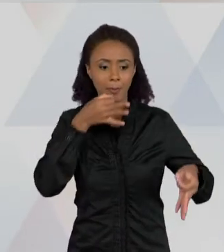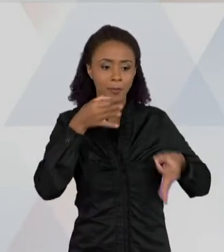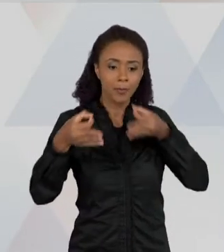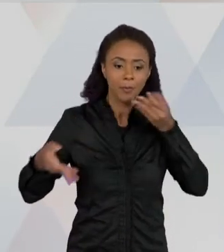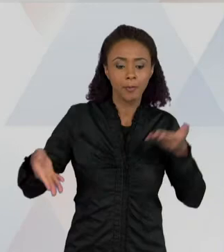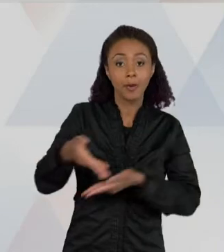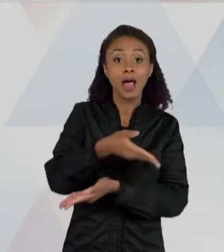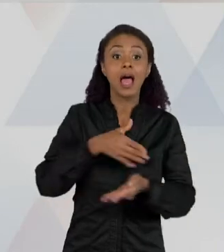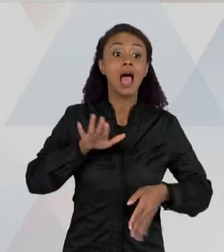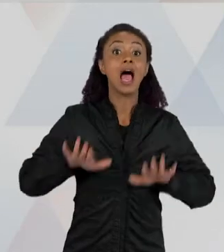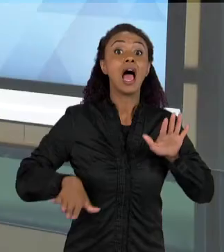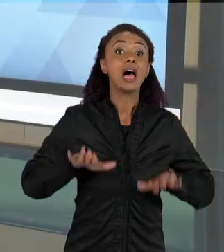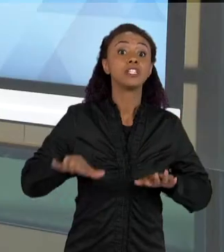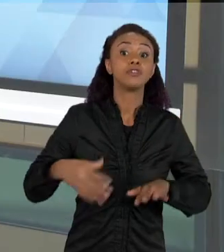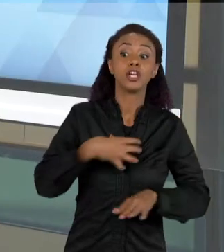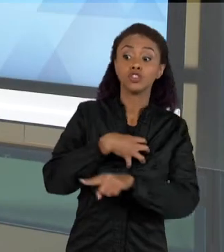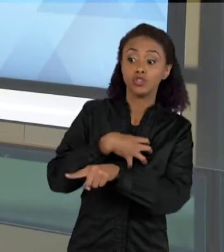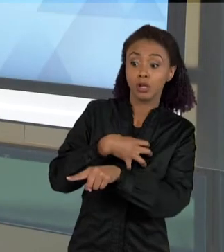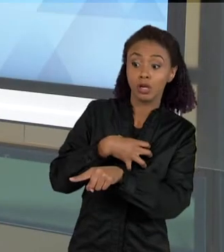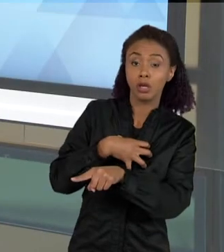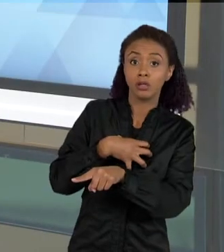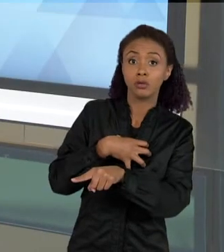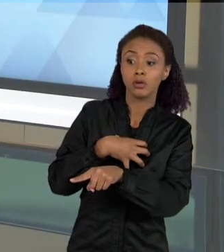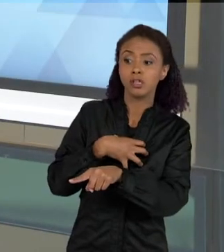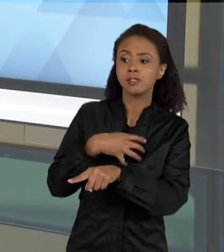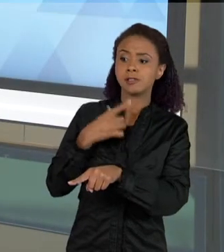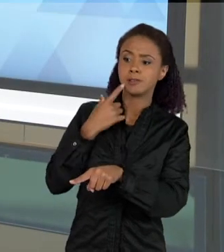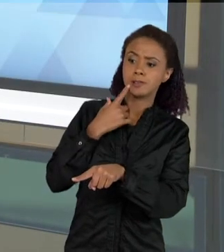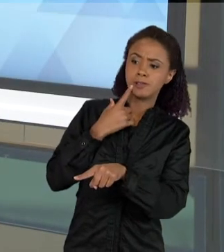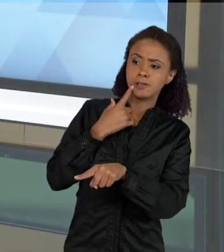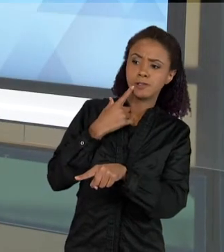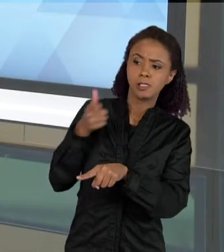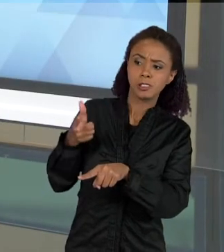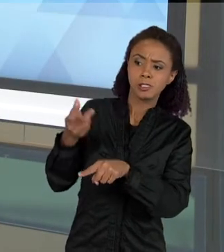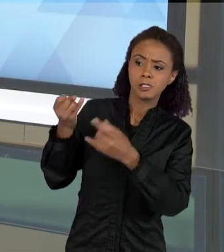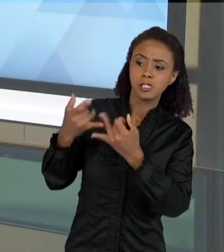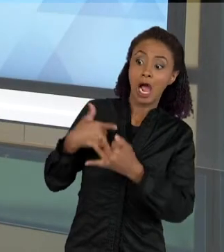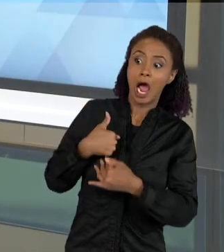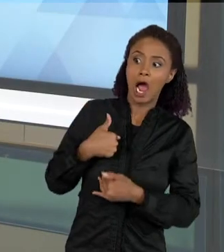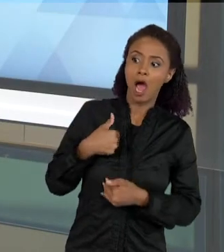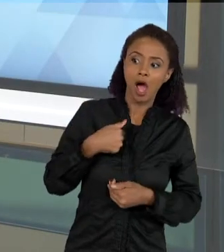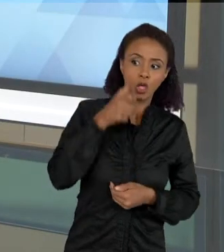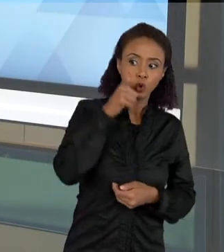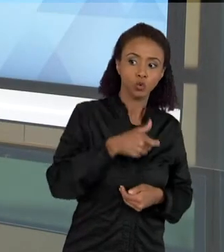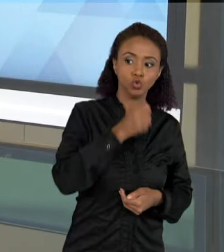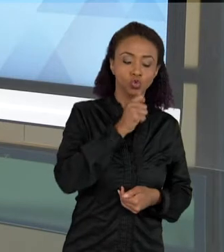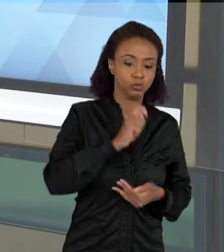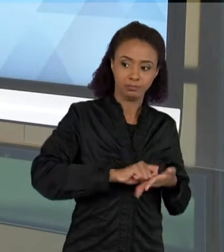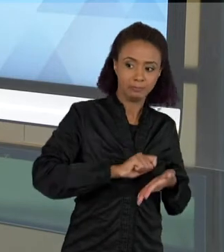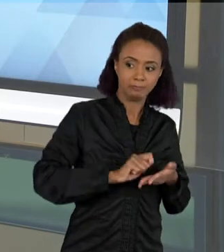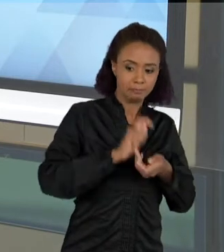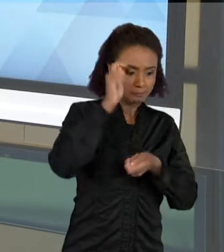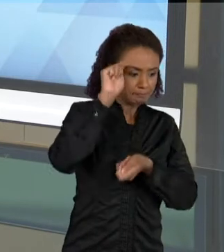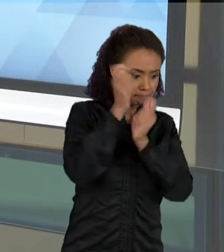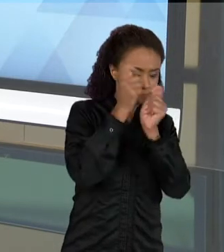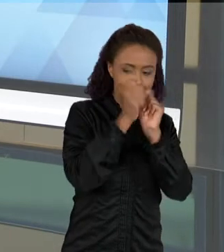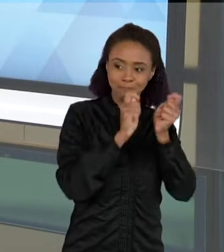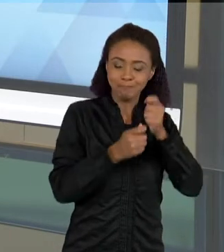PORQUE A OUTRA CRIANÇA OBSERVOU ALGUMA COISA QUE ELA NÃO VIU, E ISSO AJUDA A COMPOR MELHOR A EXPLICAÇÃO SOBRE UM